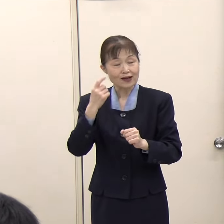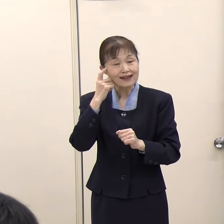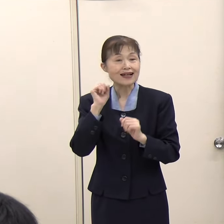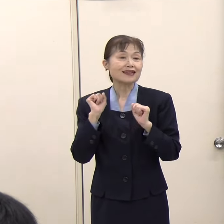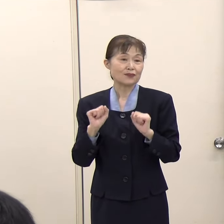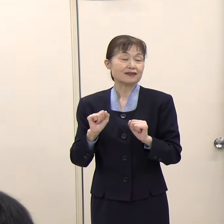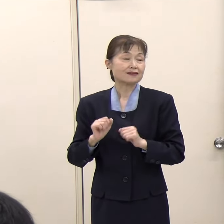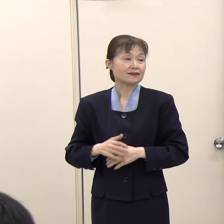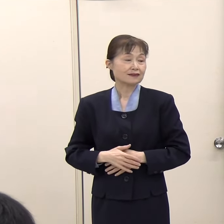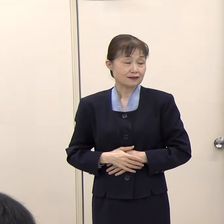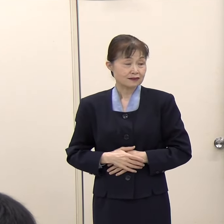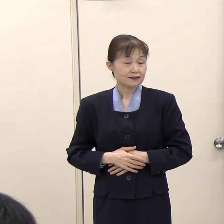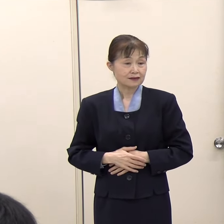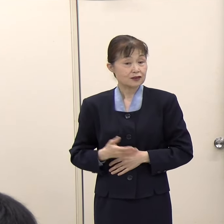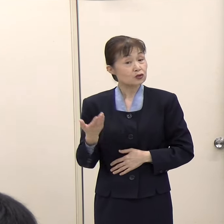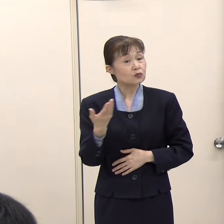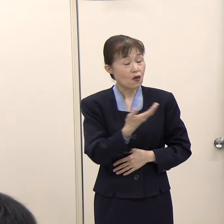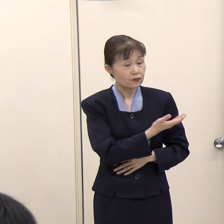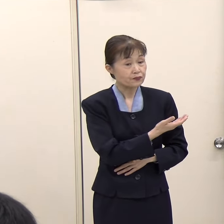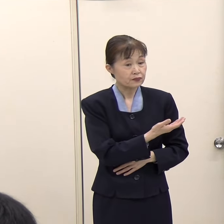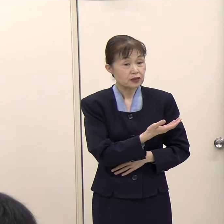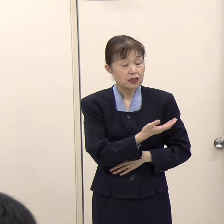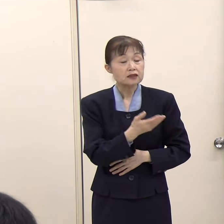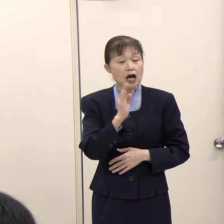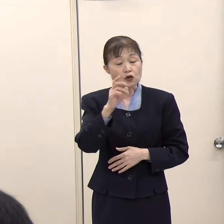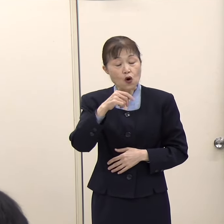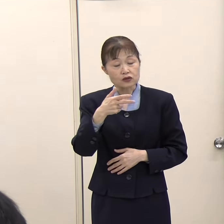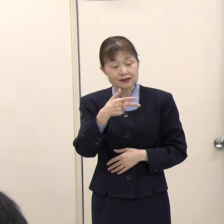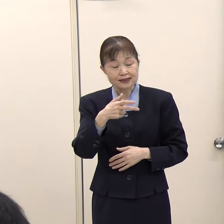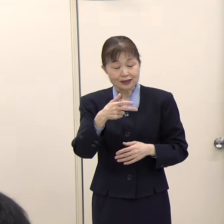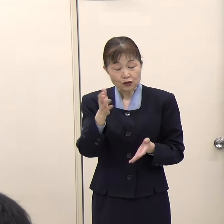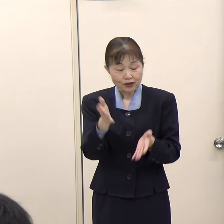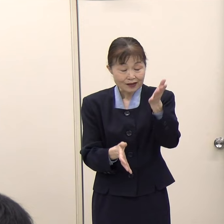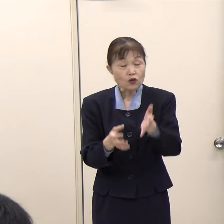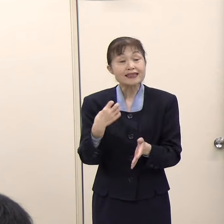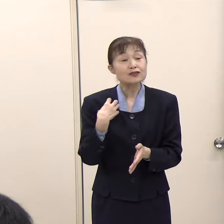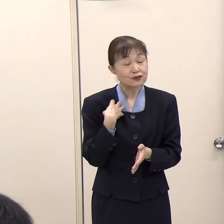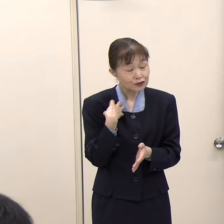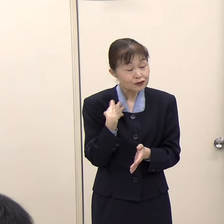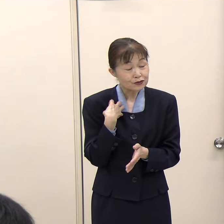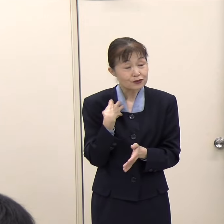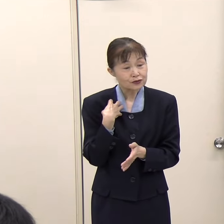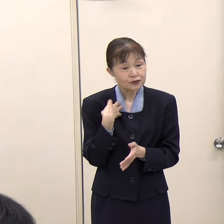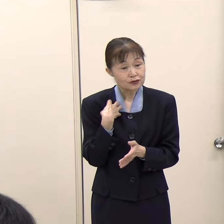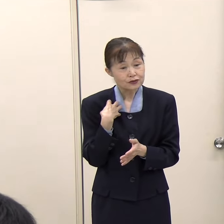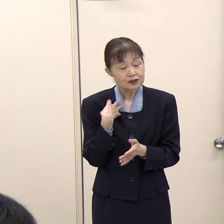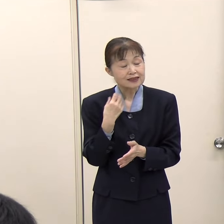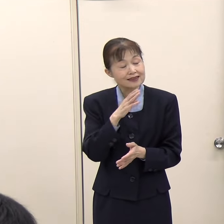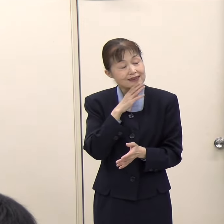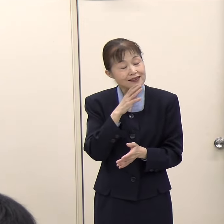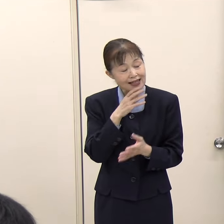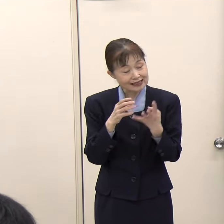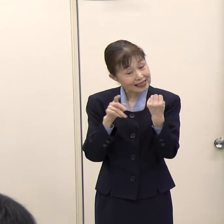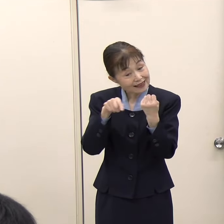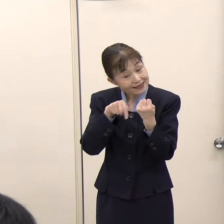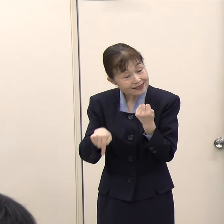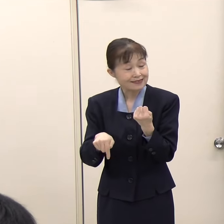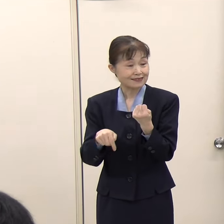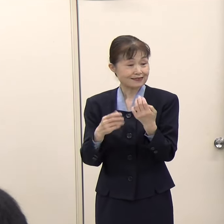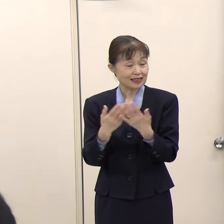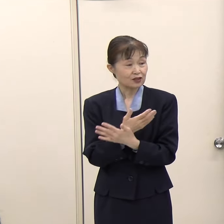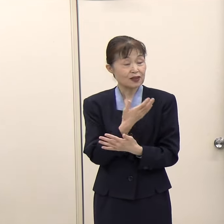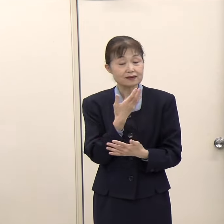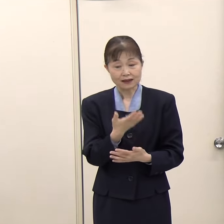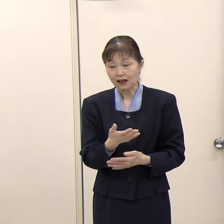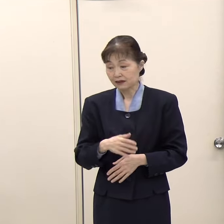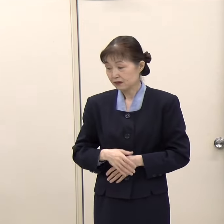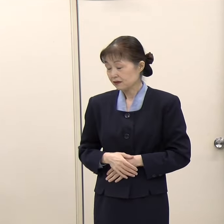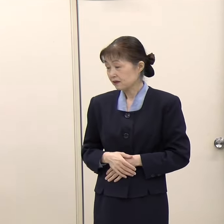（朝日新聞）コンシェルジュの方は大体何人ぐらいで対応されるのですか。